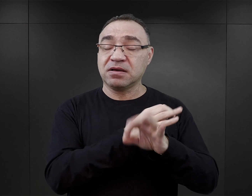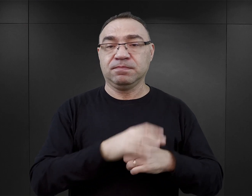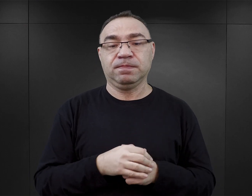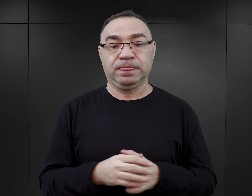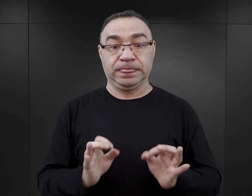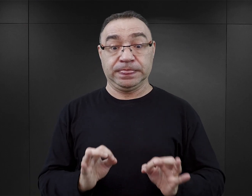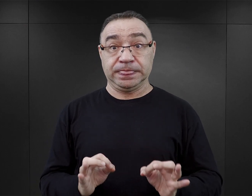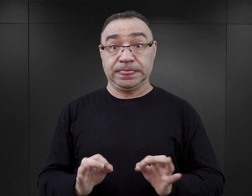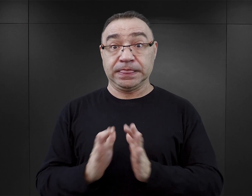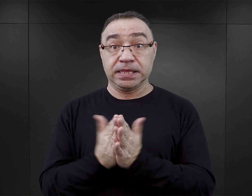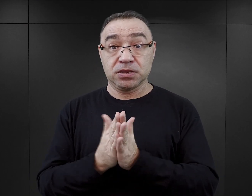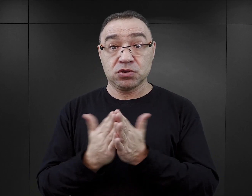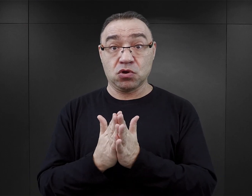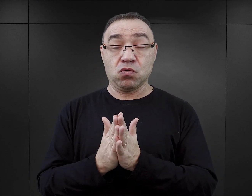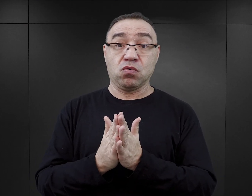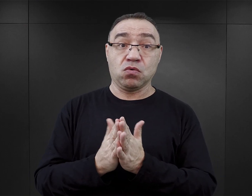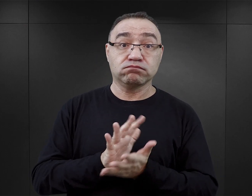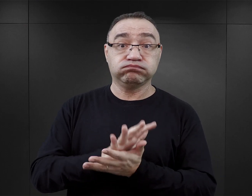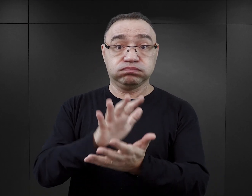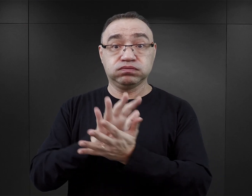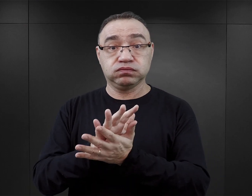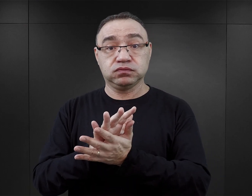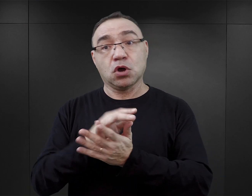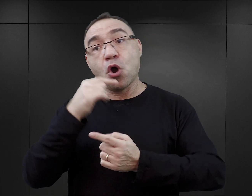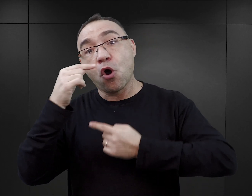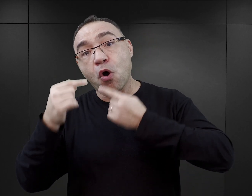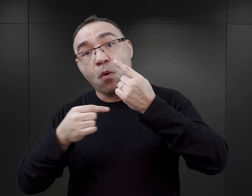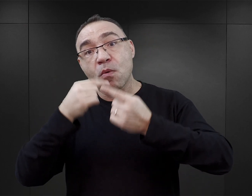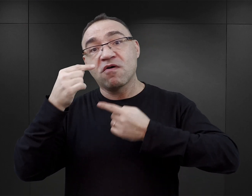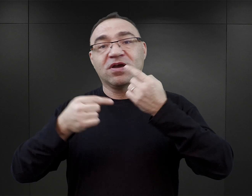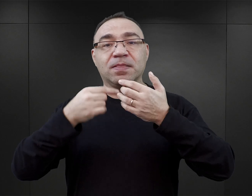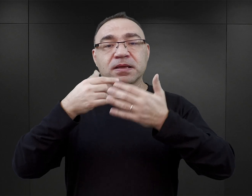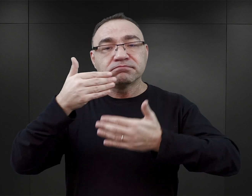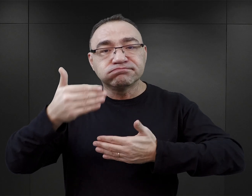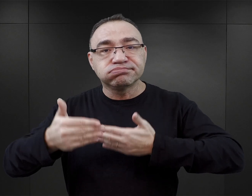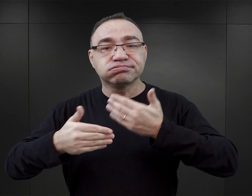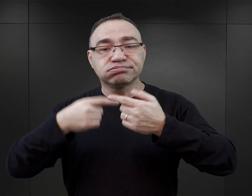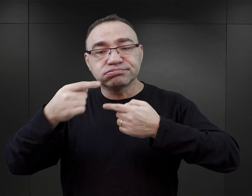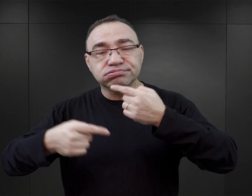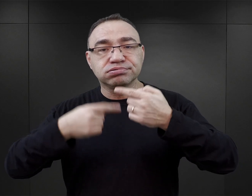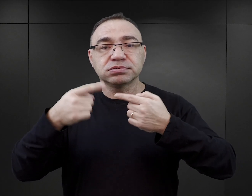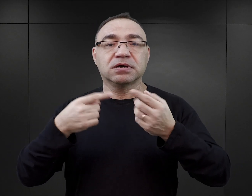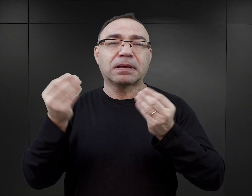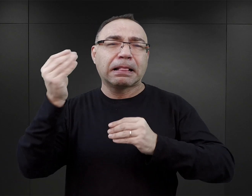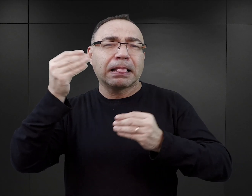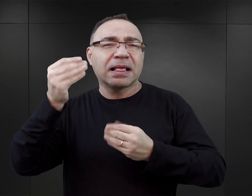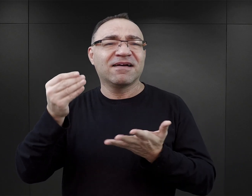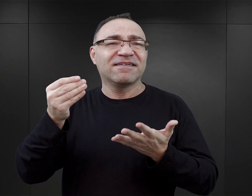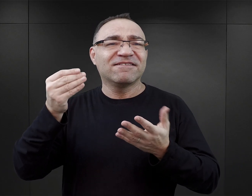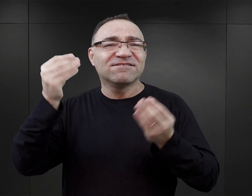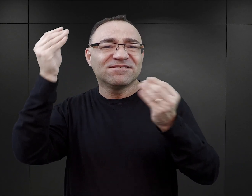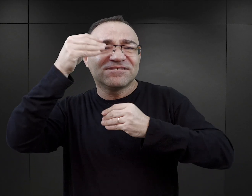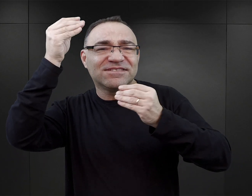Jeżeli mówimy o współczesnej literaturze, jeżeli mówimy o budowie powieści, o wprowadzaniu wątków fikcyjnych,